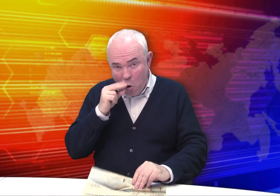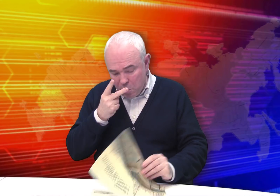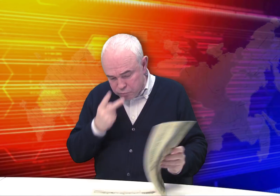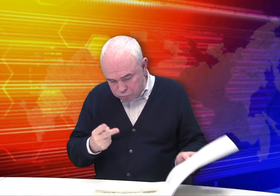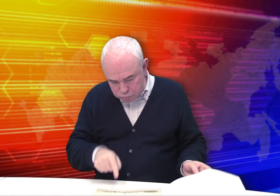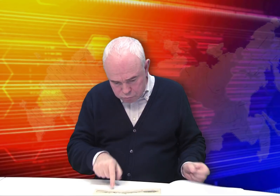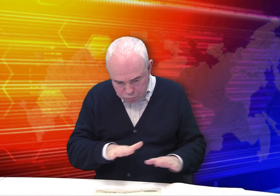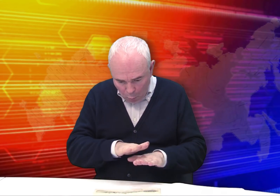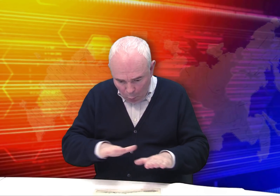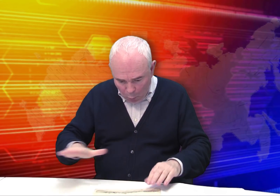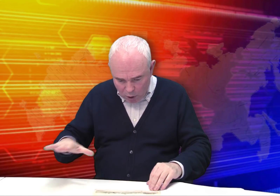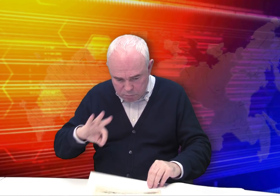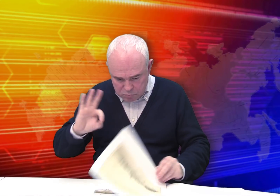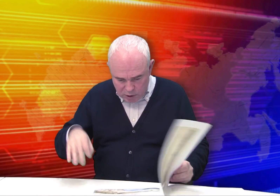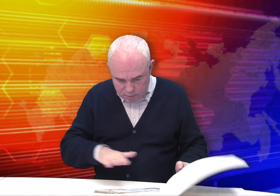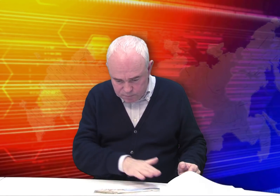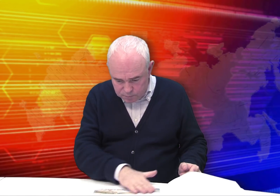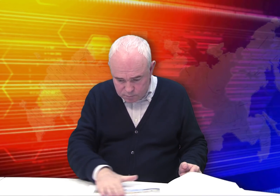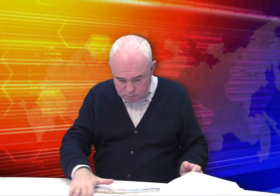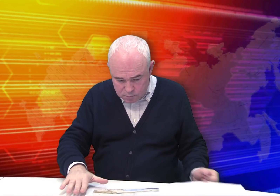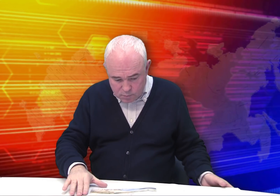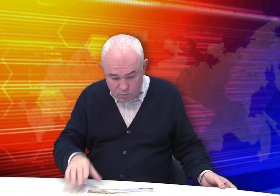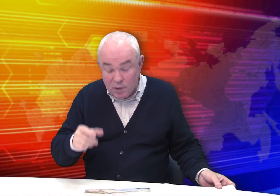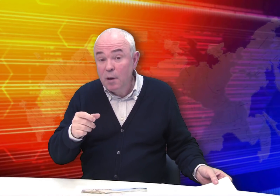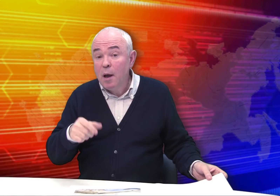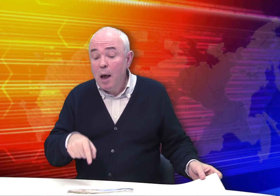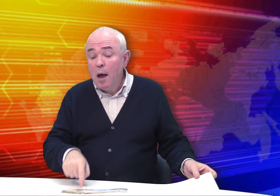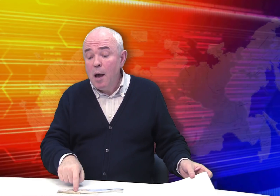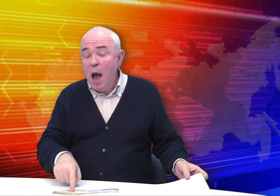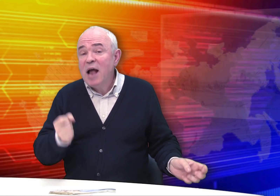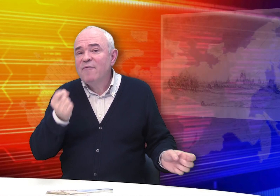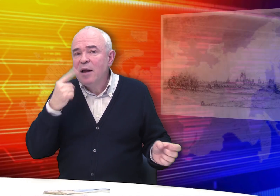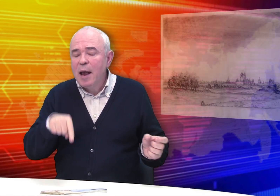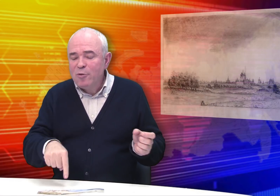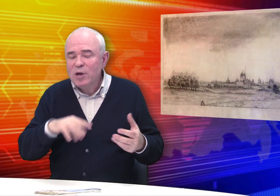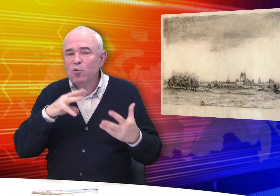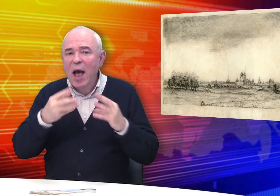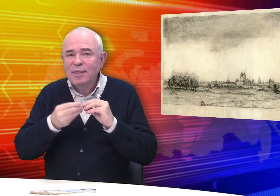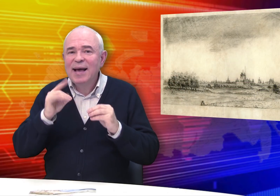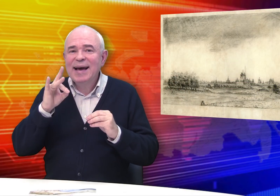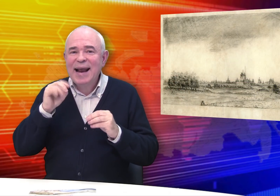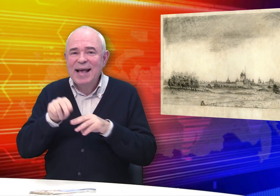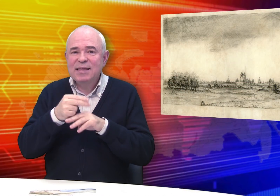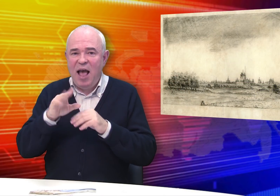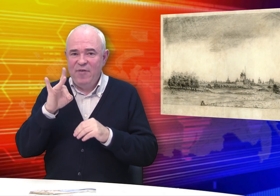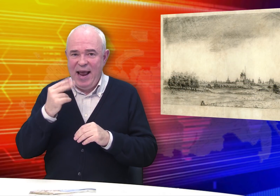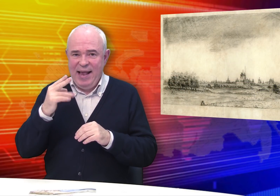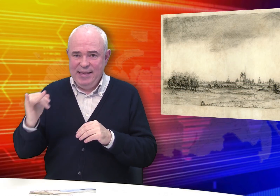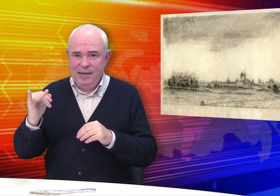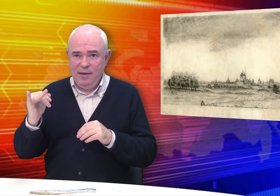Когда смотришь, отмечаешь хорошую сохранность работ. Но это результат реставрации.